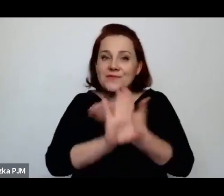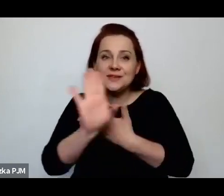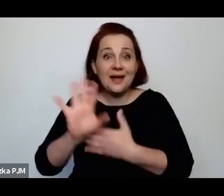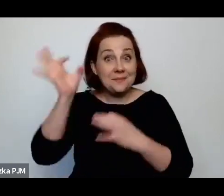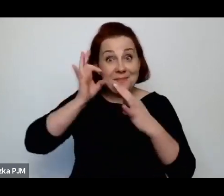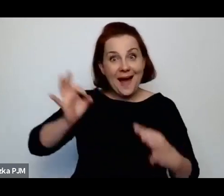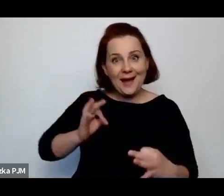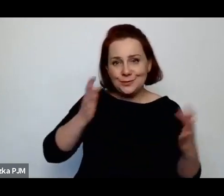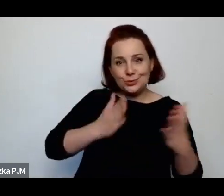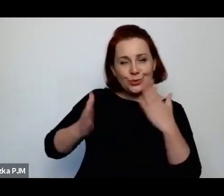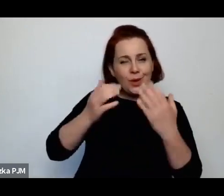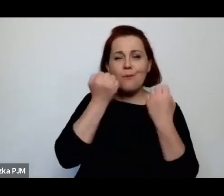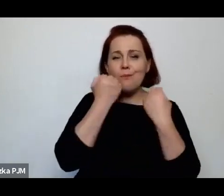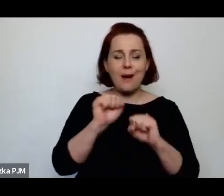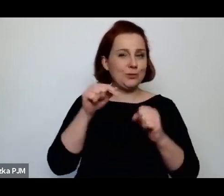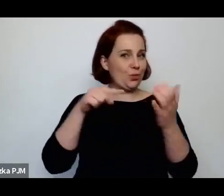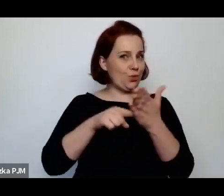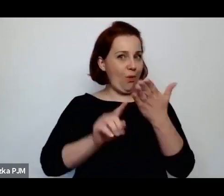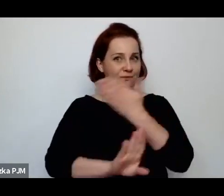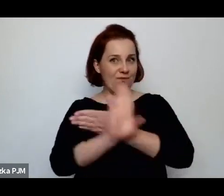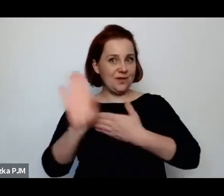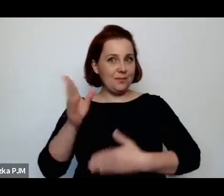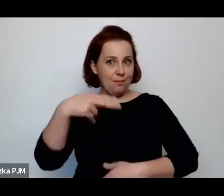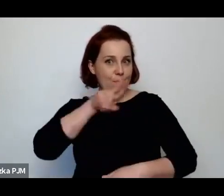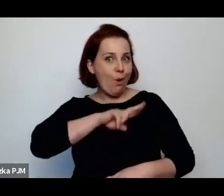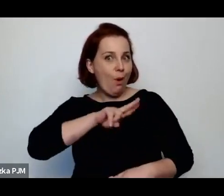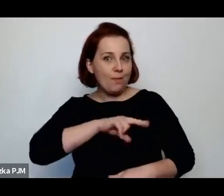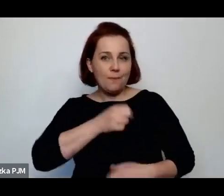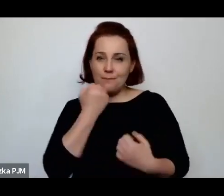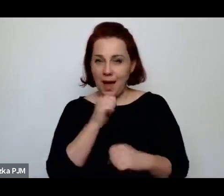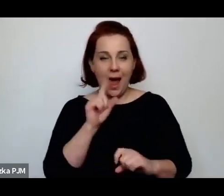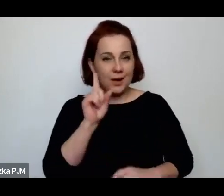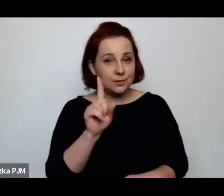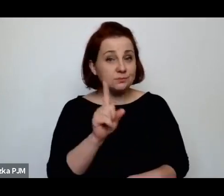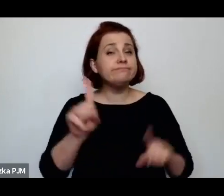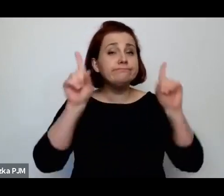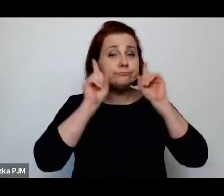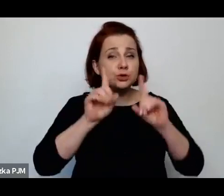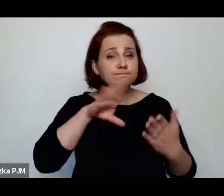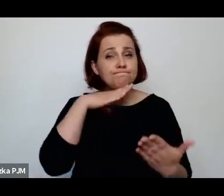bardzo mi się ta wystawa podobała i muszę powiedzieć, że rzeczywiście ta wystawa jest fantastyczna